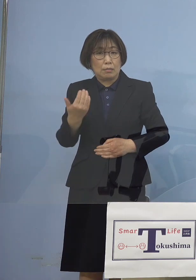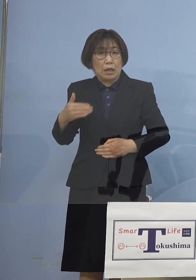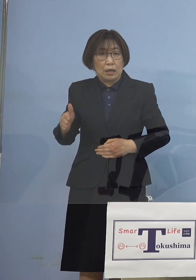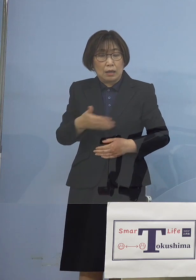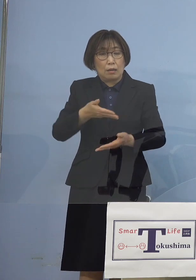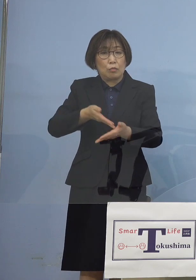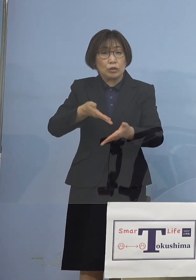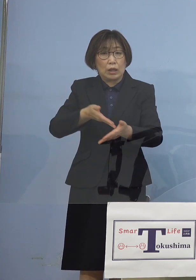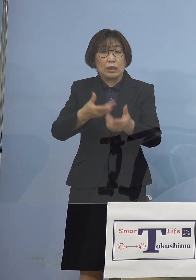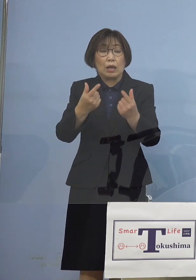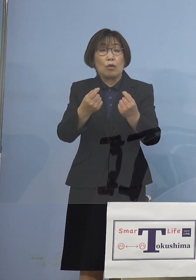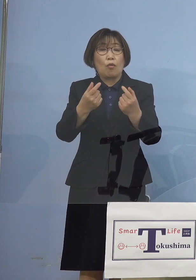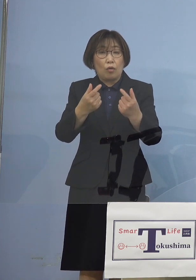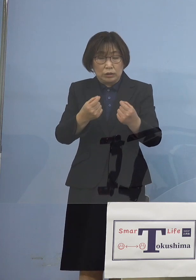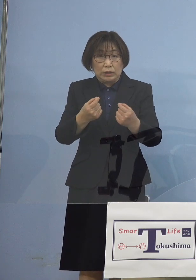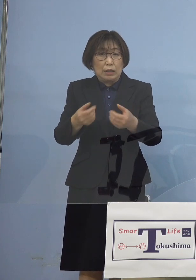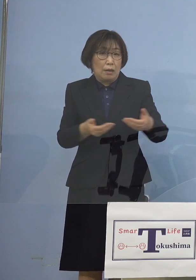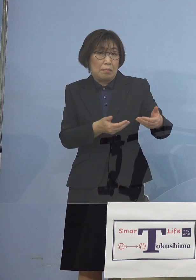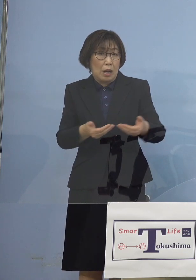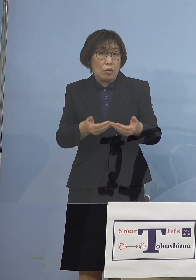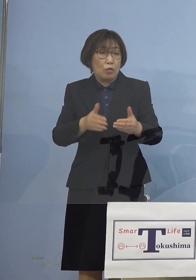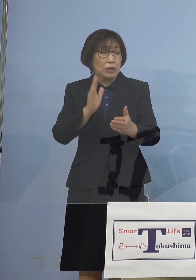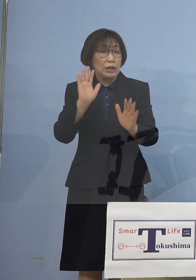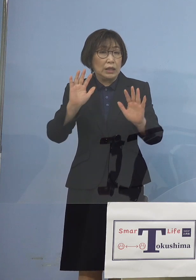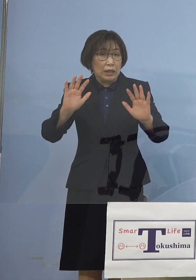躊躇なく 「まん延防止等重点措置」